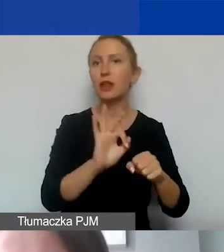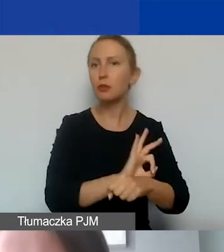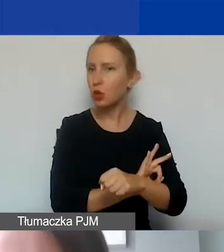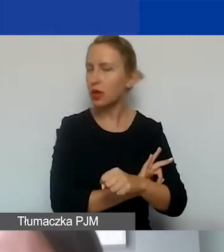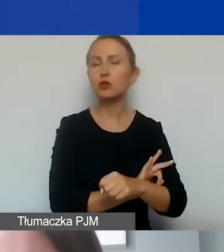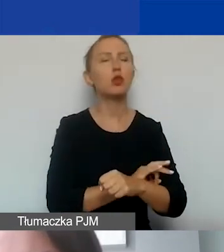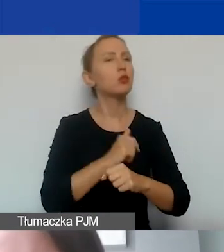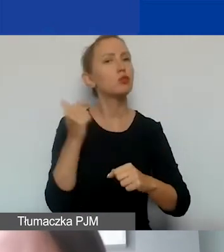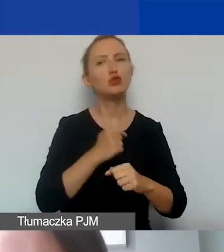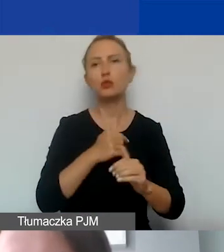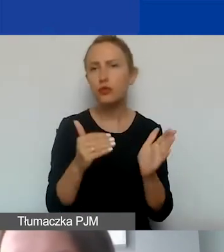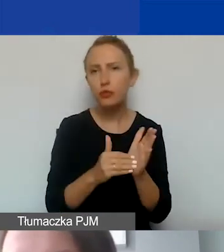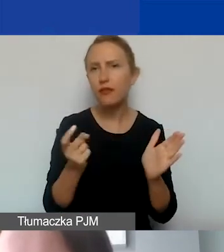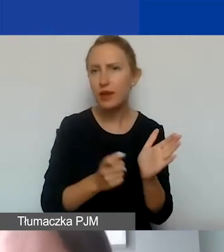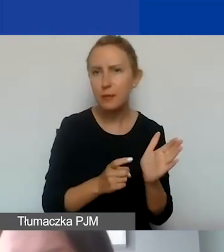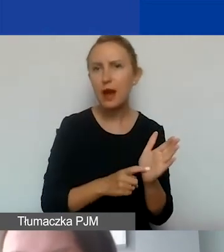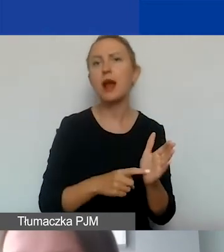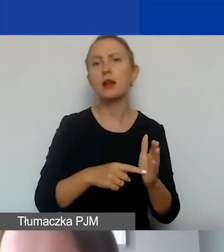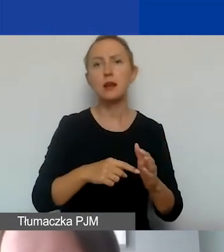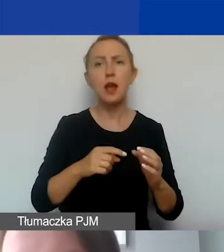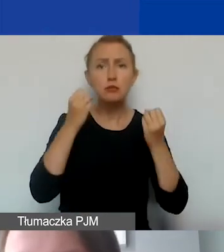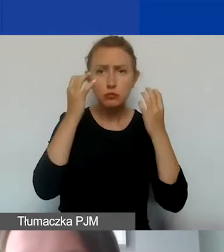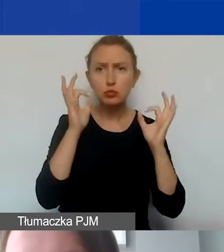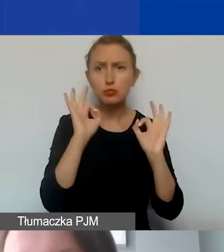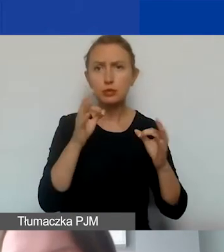muszą być niezbędne, gospodarne, racjonalne, efektywnie zaplanowane